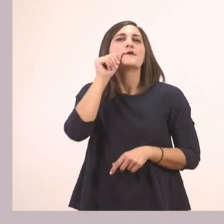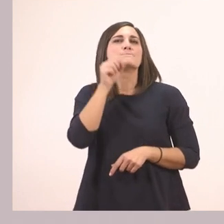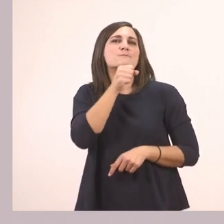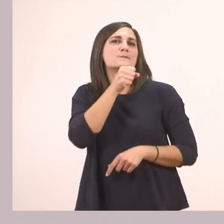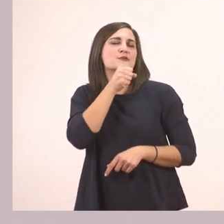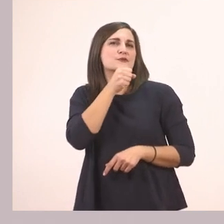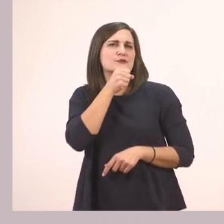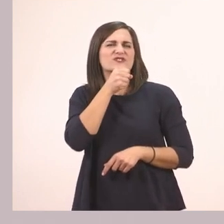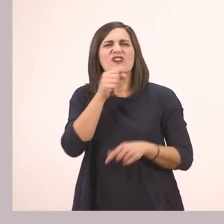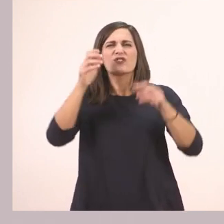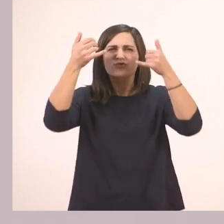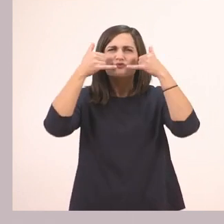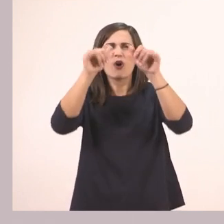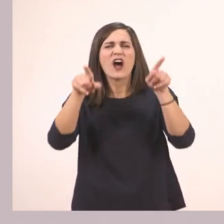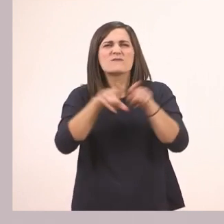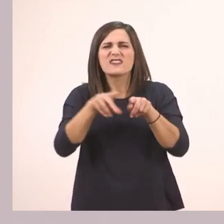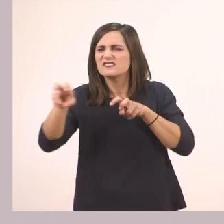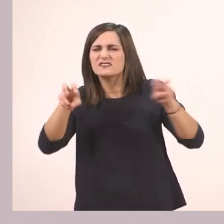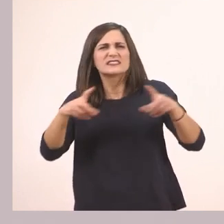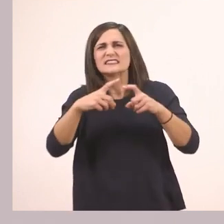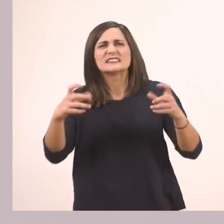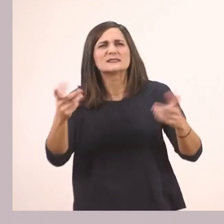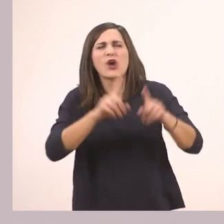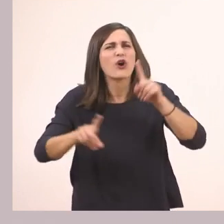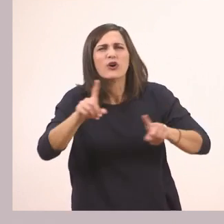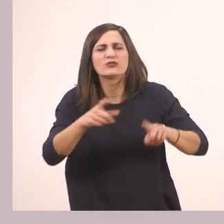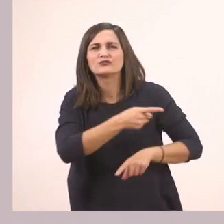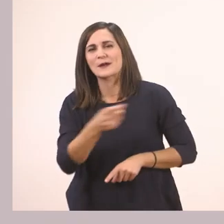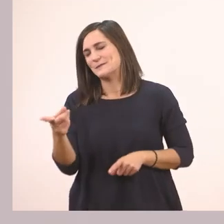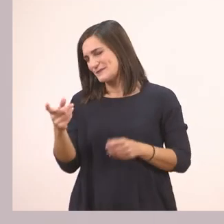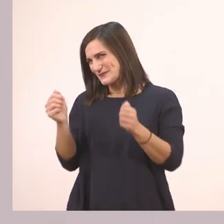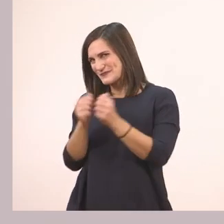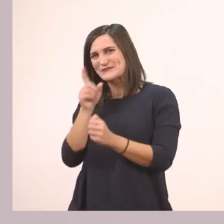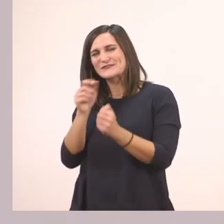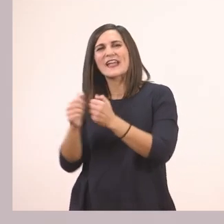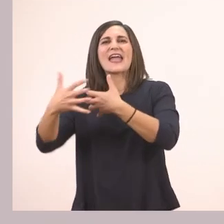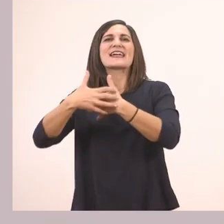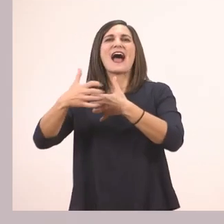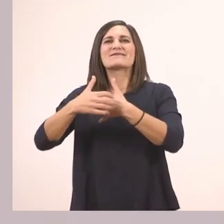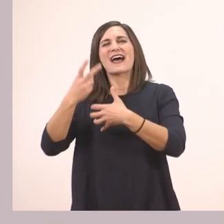Και ποια ζωάκια βλέπουμε εδώ πέρα που είχαμε συναντήσει; Τη φίλη μας τη γάτα που είχαμε δει στο προηγούμενο μάθημα